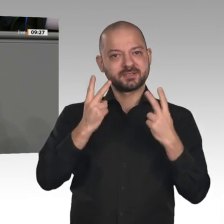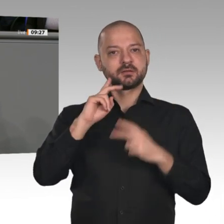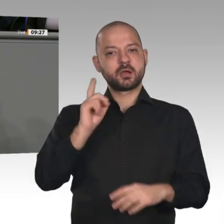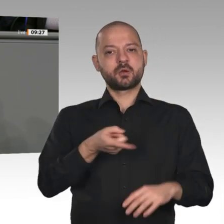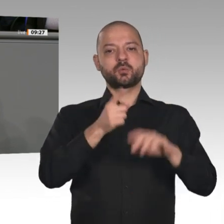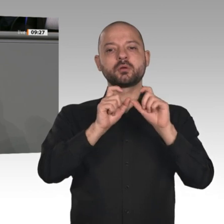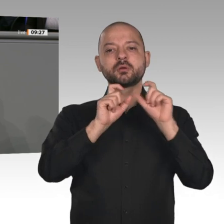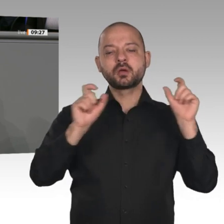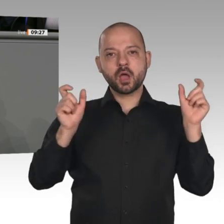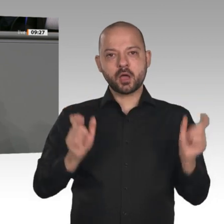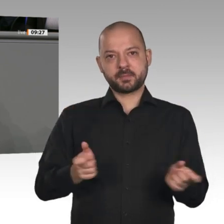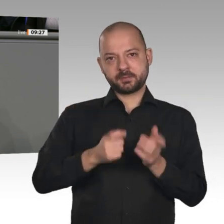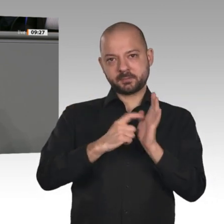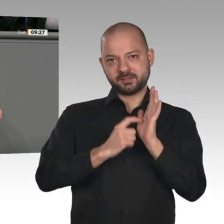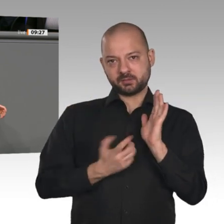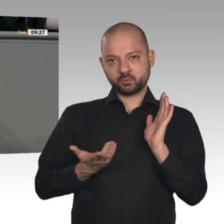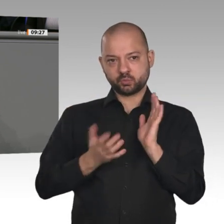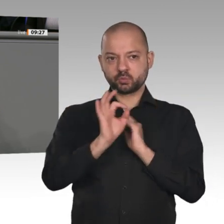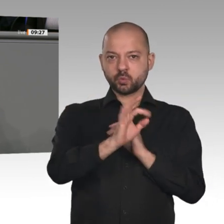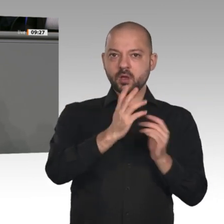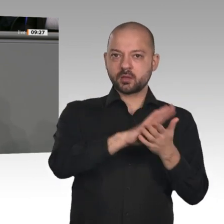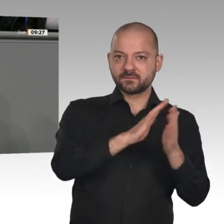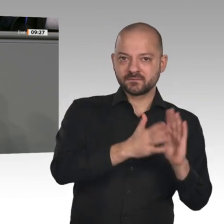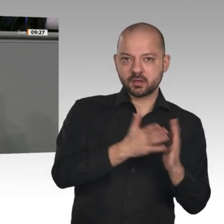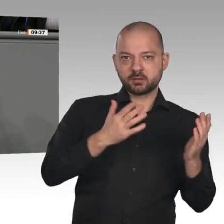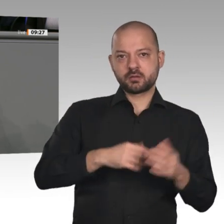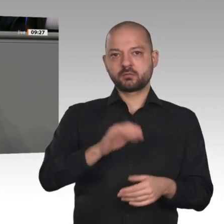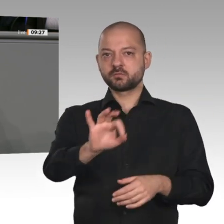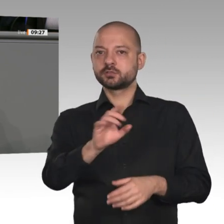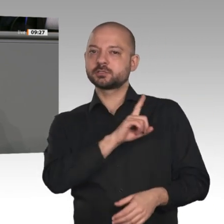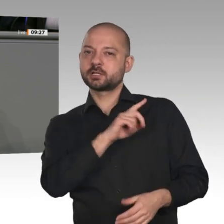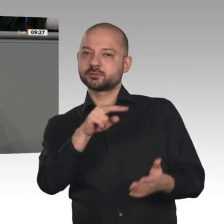hat hierzu allerdings nicht genug geliefert: Fehlanzeige beim kompletten Soliausstieg,